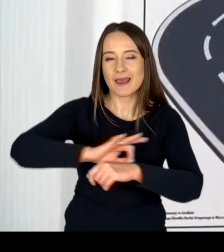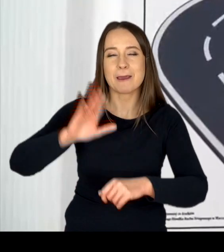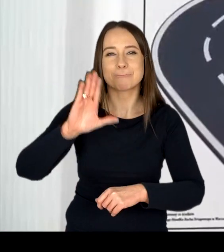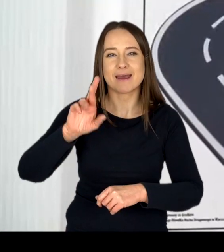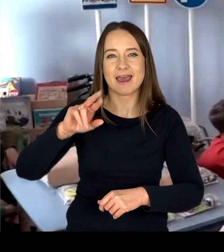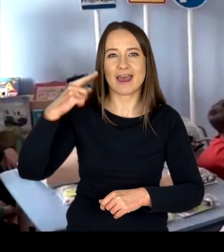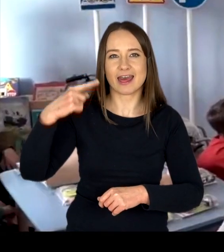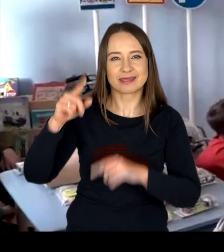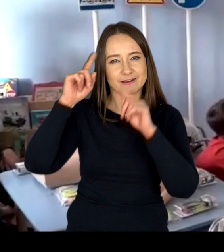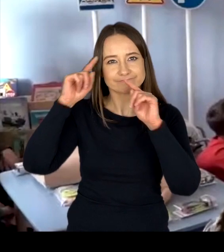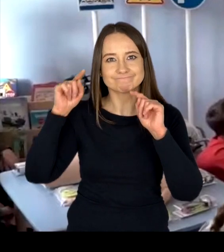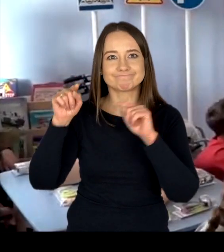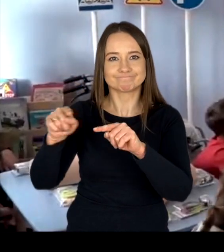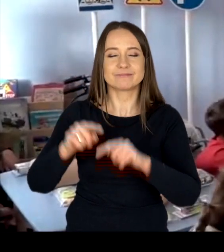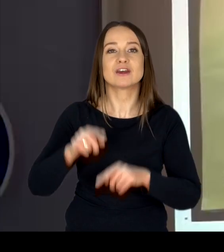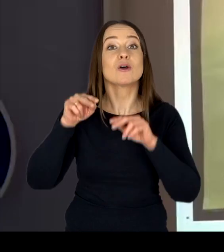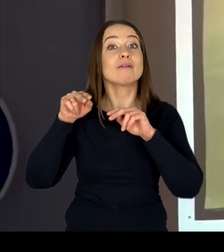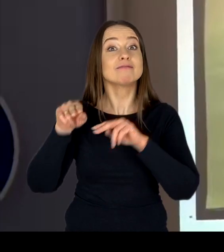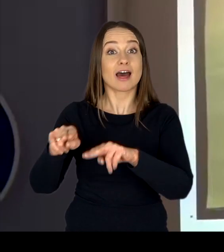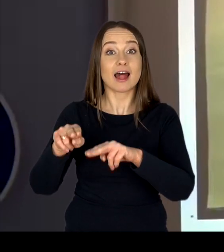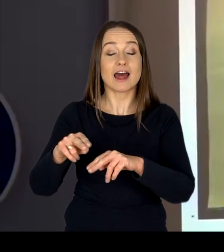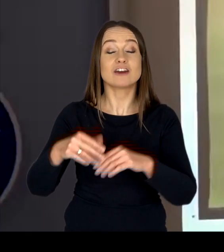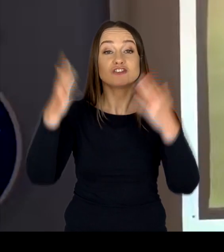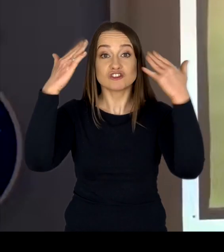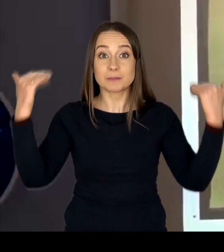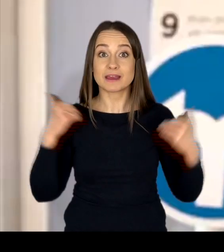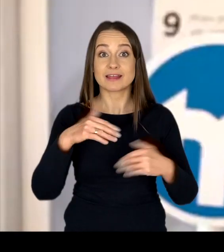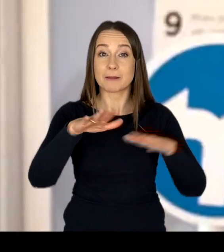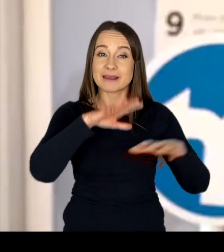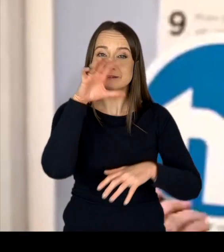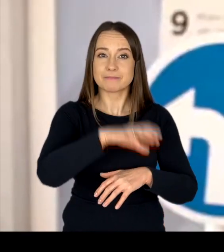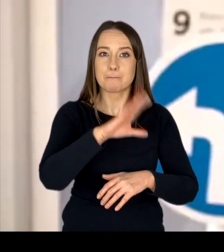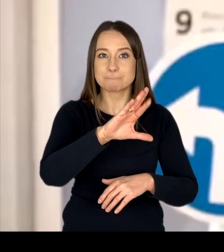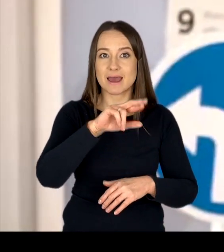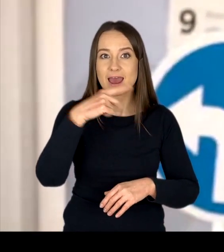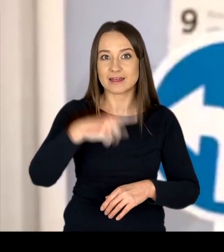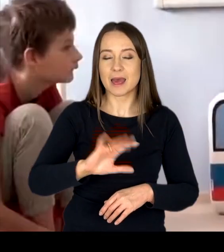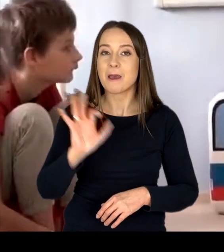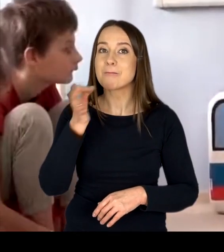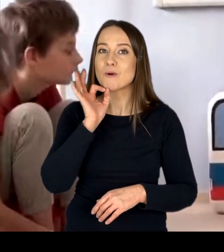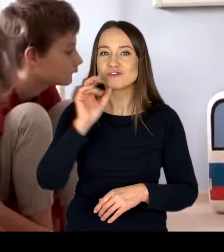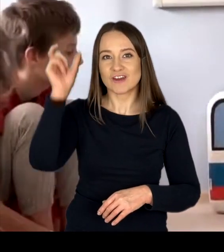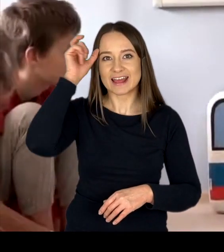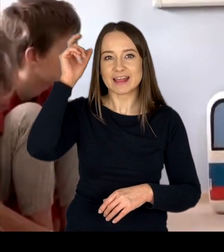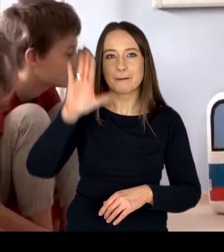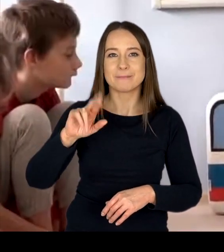Należą do nich m.in. „Szpitalne kąciki brd” oraz „Młodzieżowe Centrum BRD”.